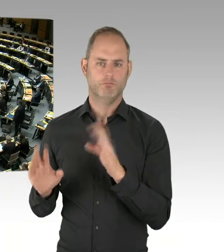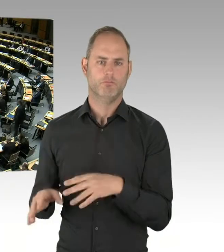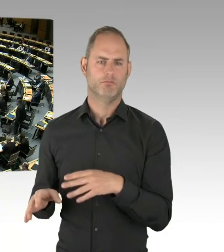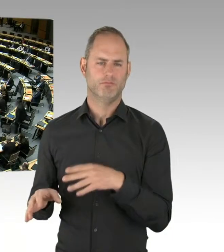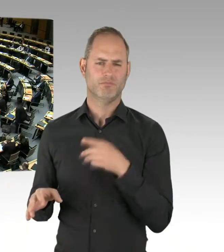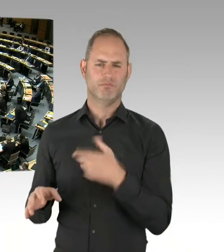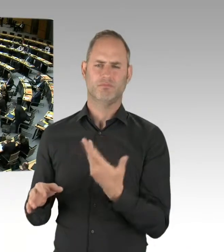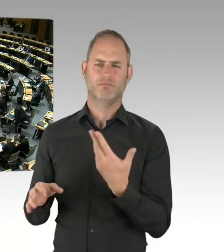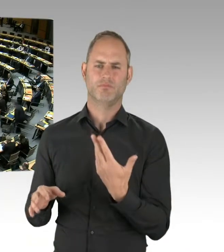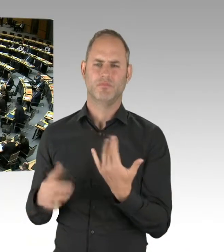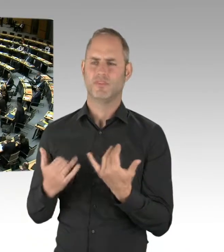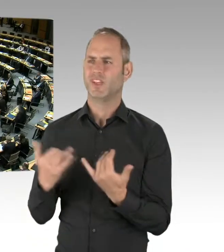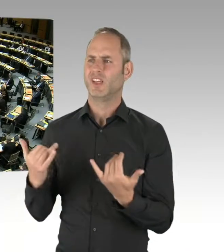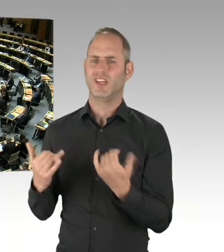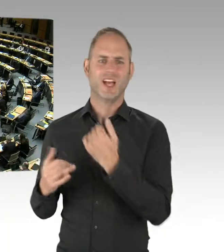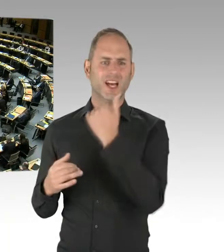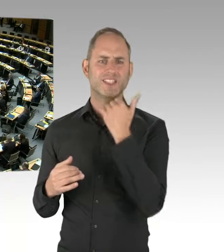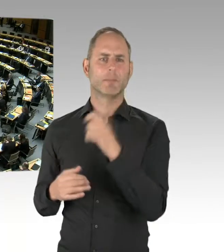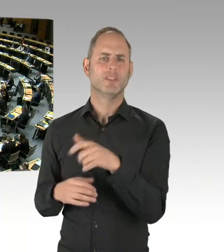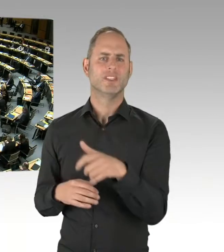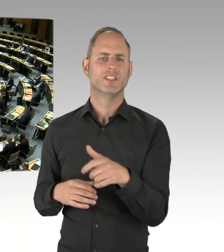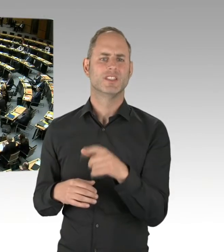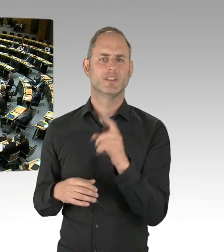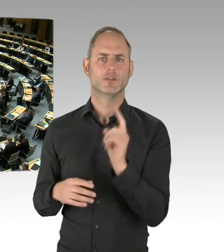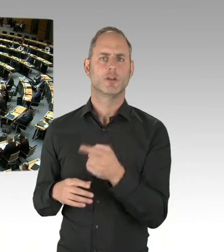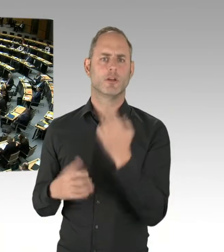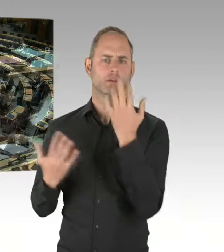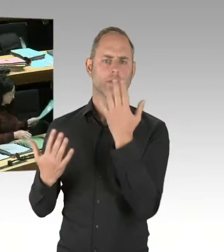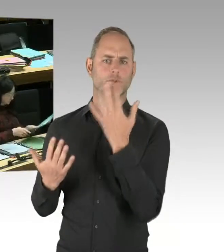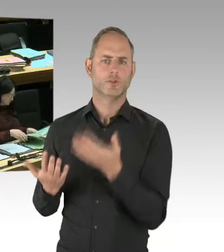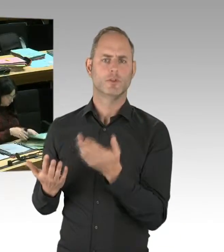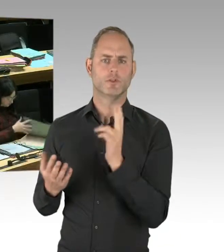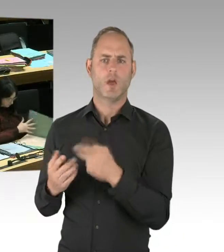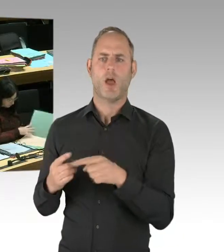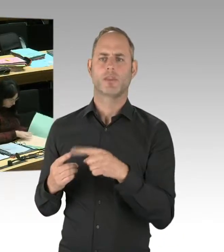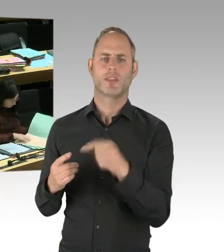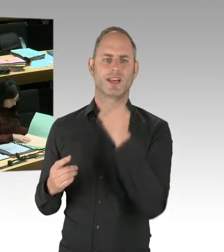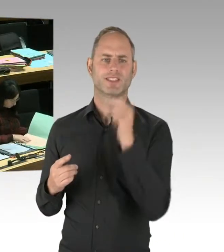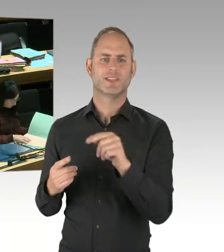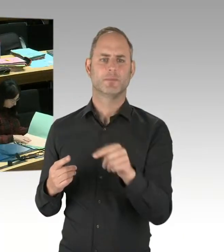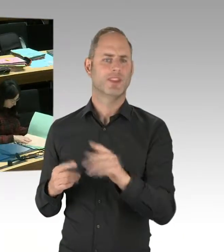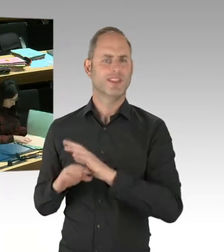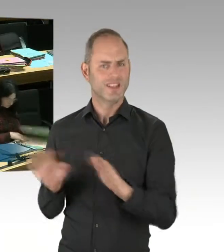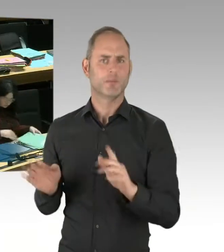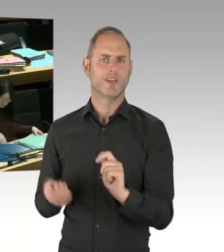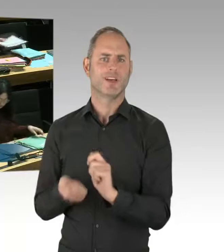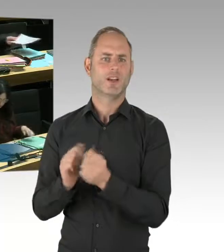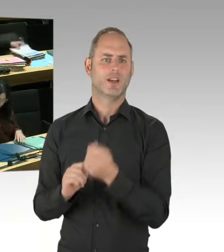(Präsidium) Herr Senator Geisel. Bitte schön. (Rednerwechsel) Herr Präsident, meine sehr geehrten Damen und Herren, Herr Abgeordneter Woldeit,